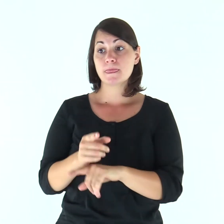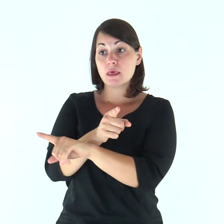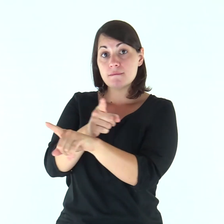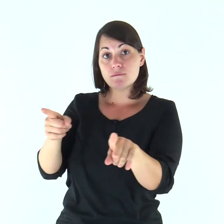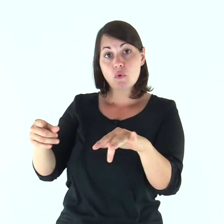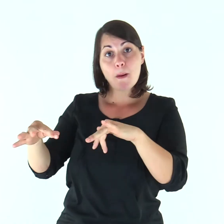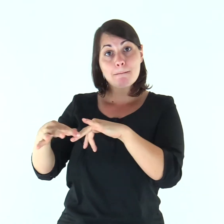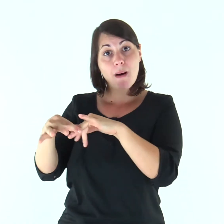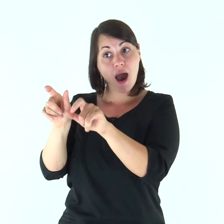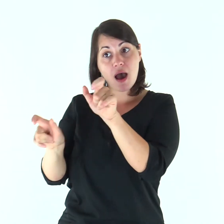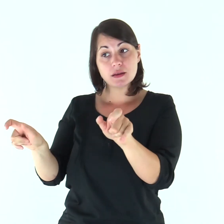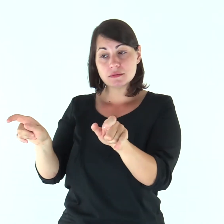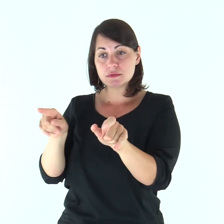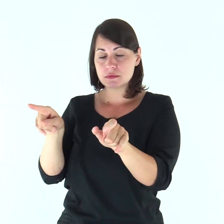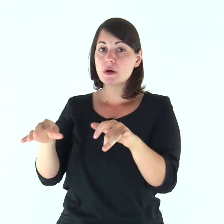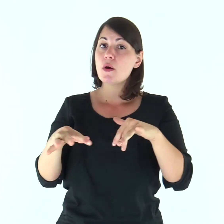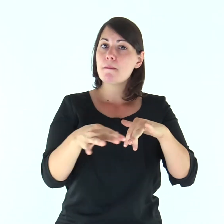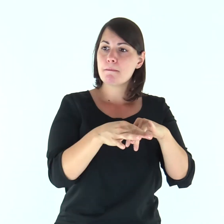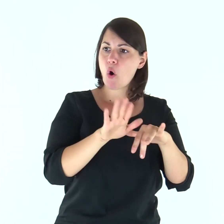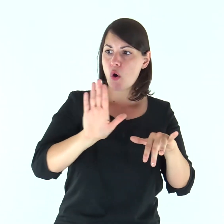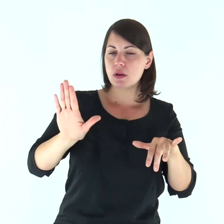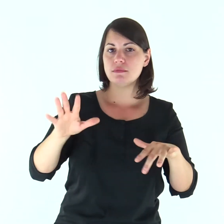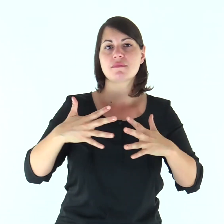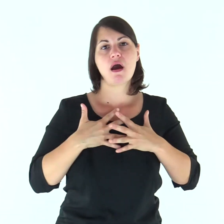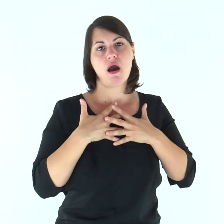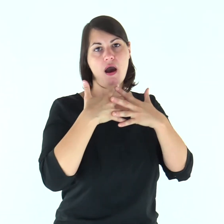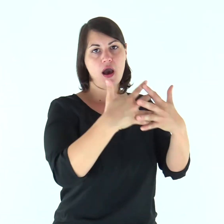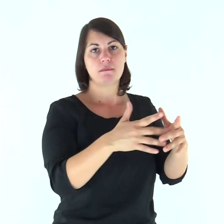E voi, mariti, amate le vostre mogli,